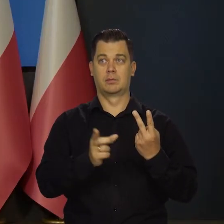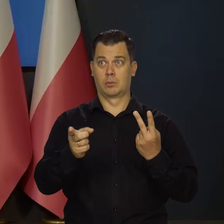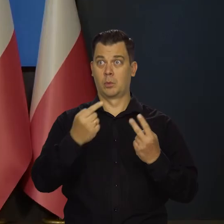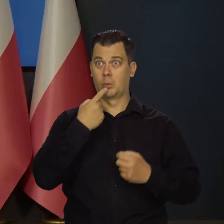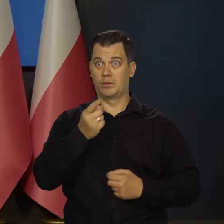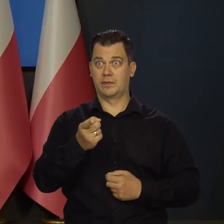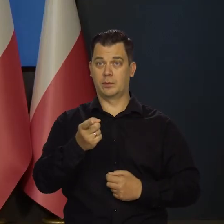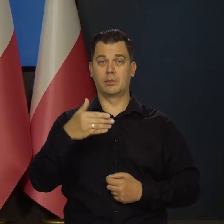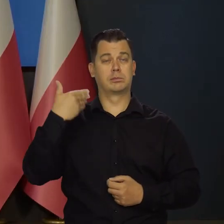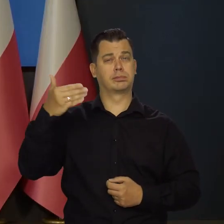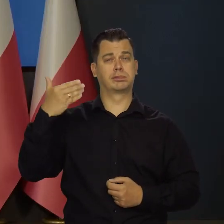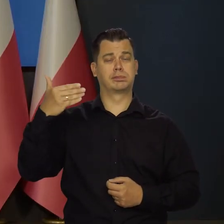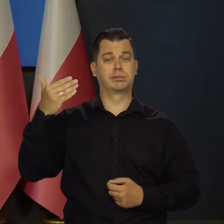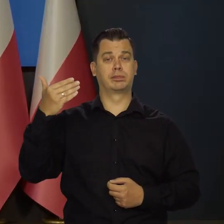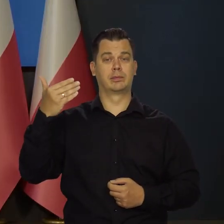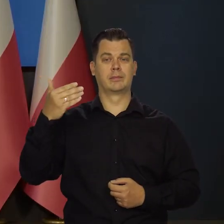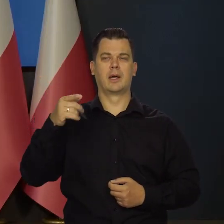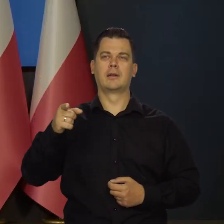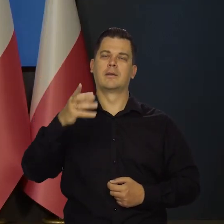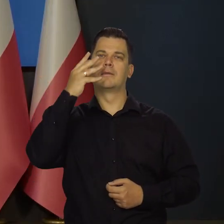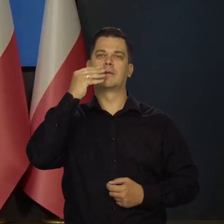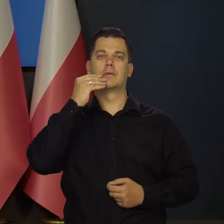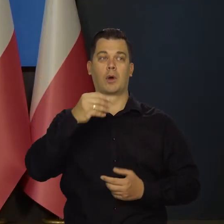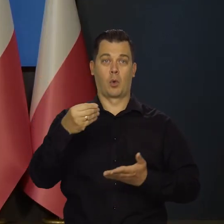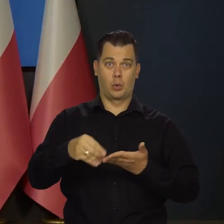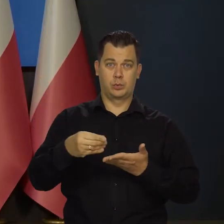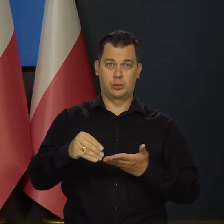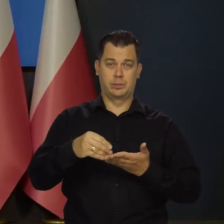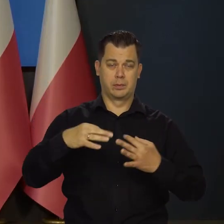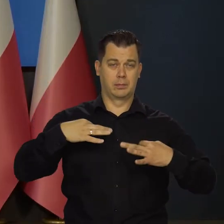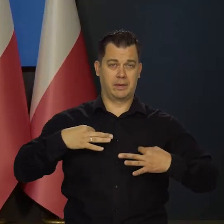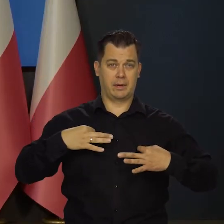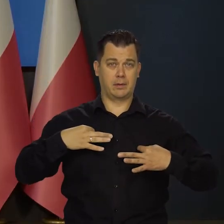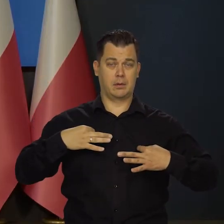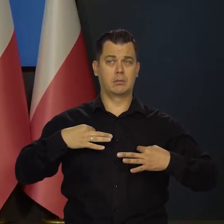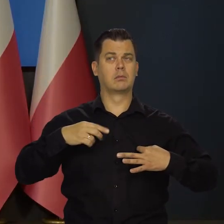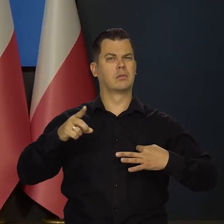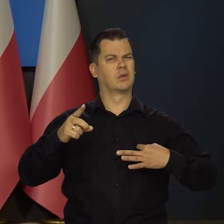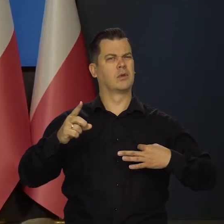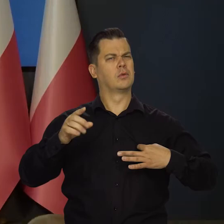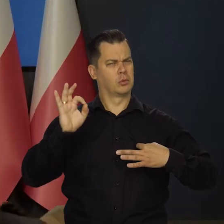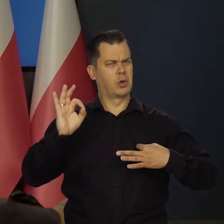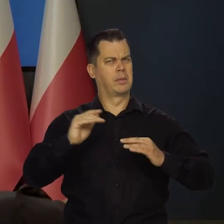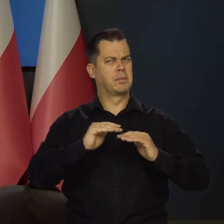że konsumpcja prywatna jest na dość dobrym poziomie,